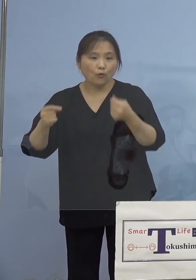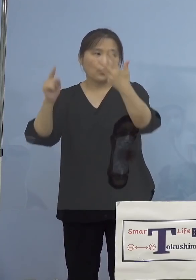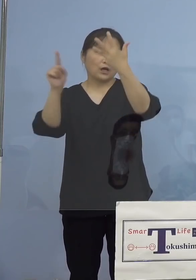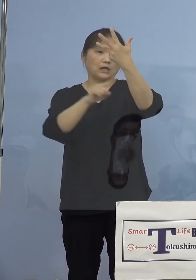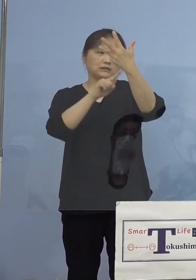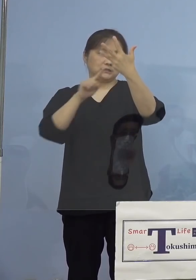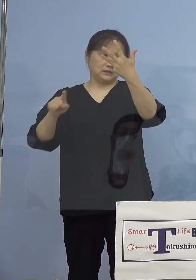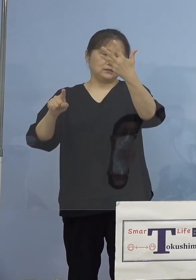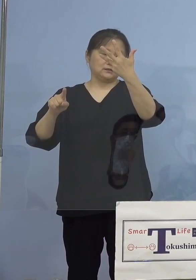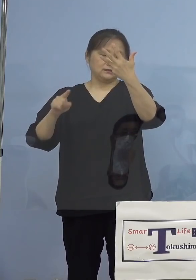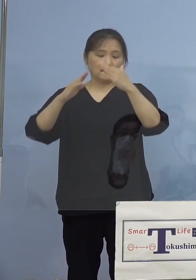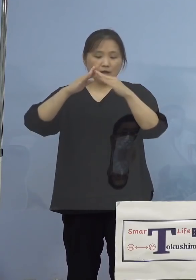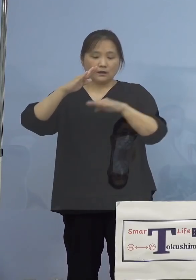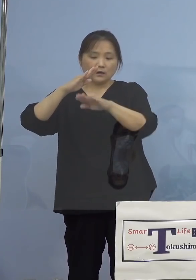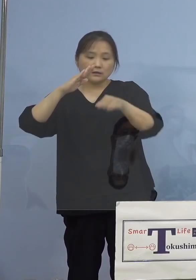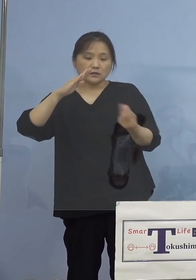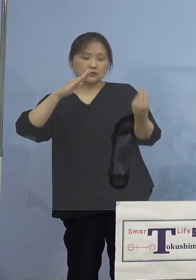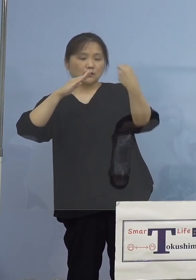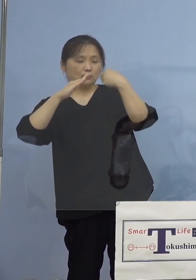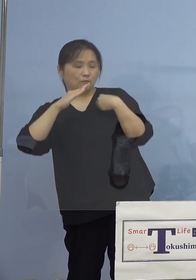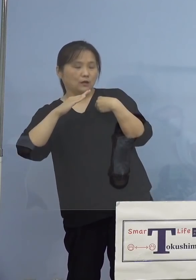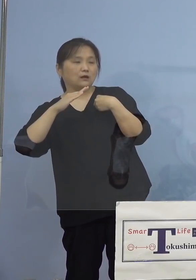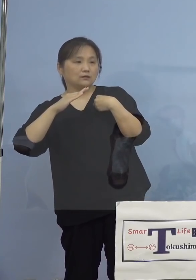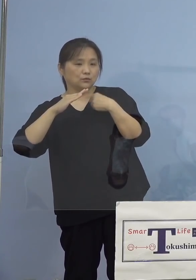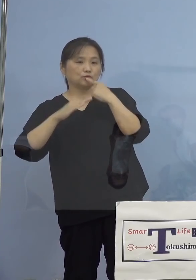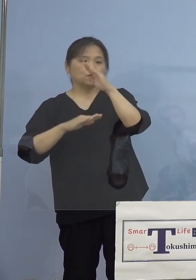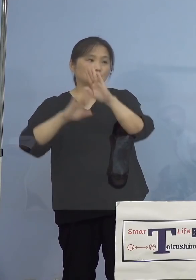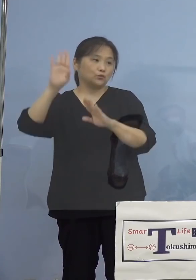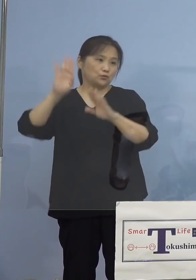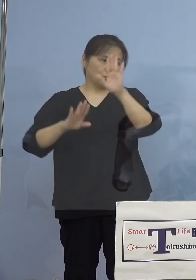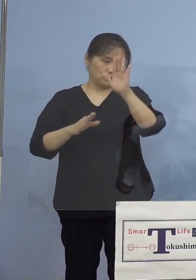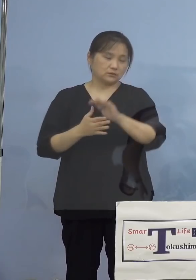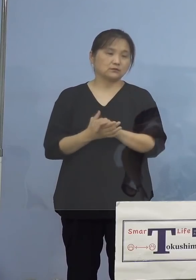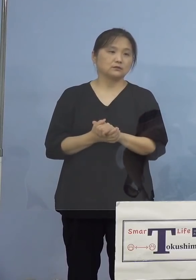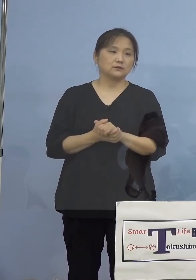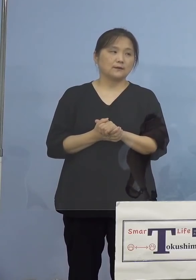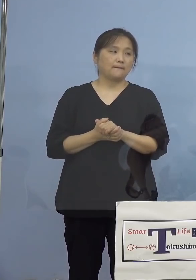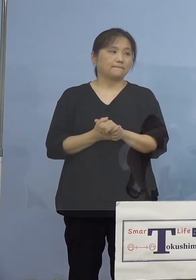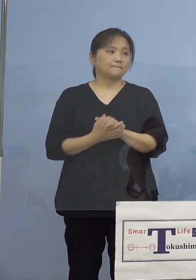家庭内感染で認められております ということでこちら